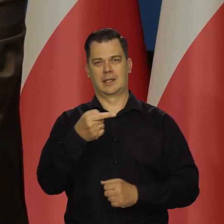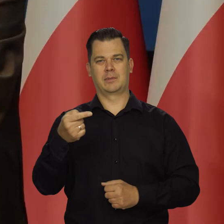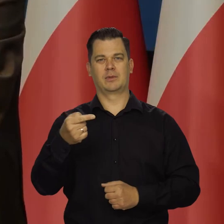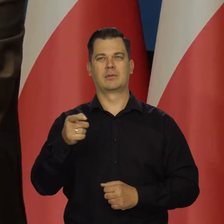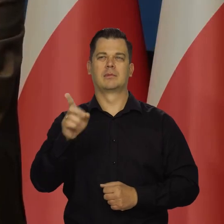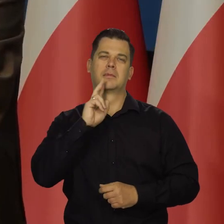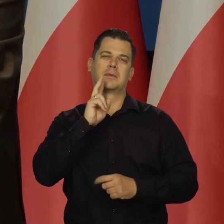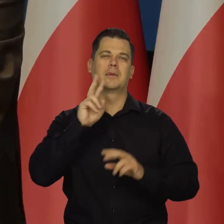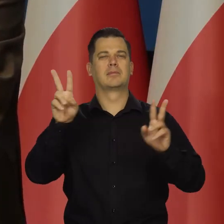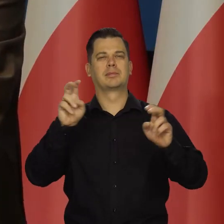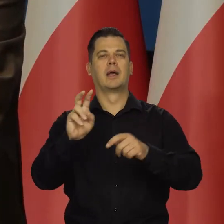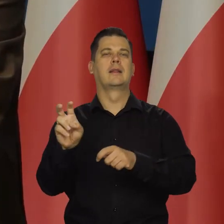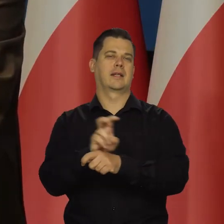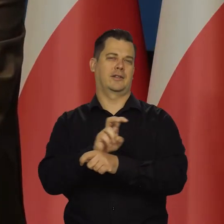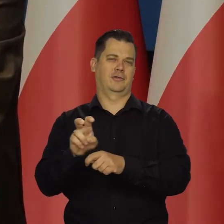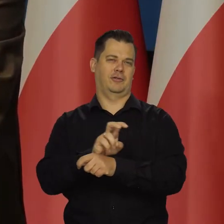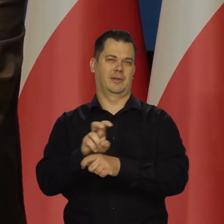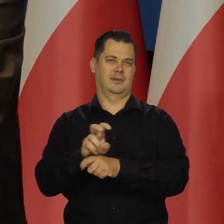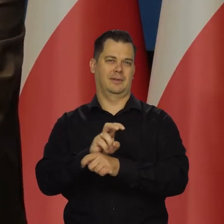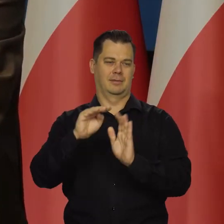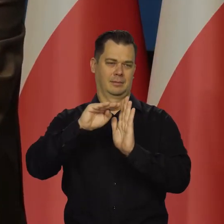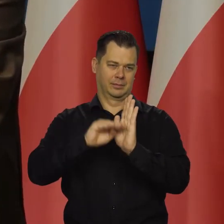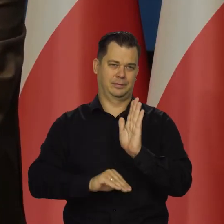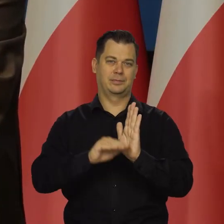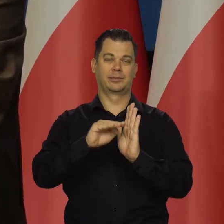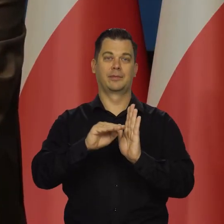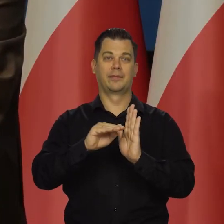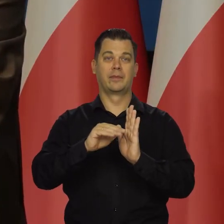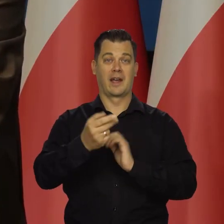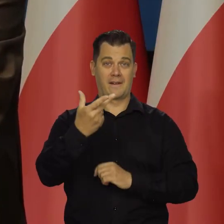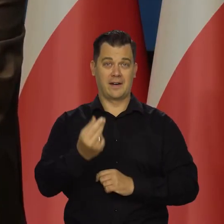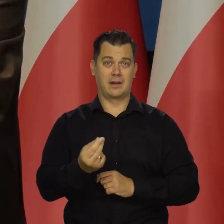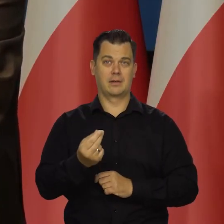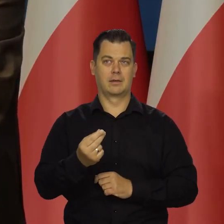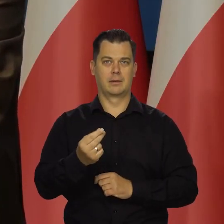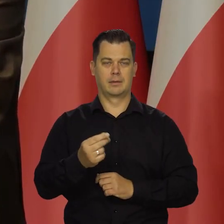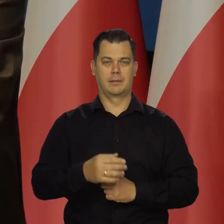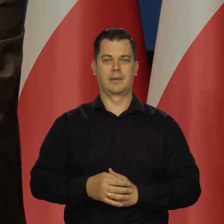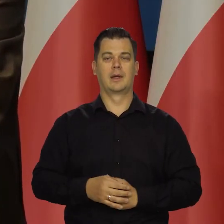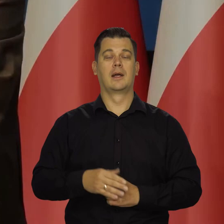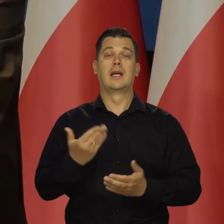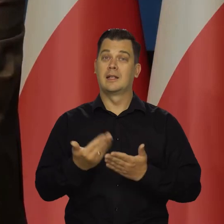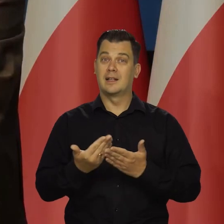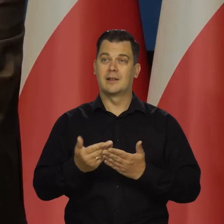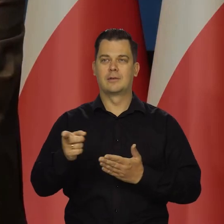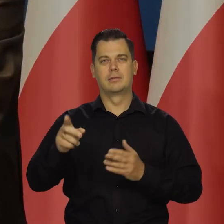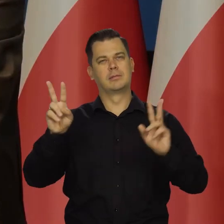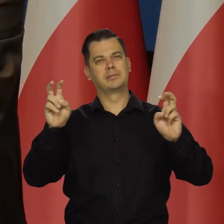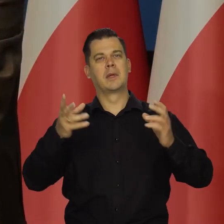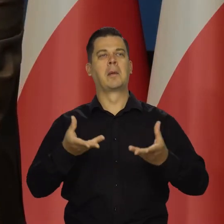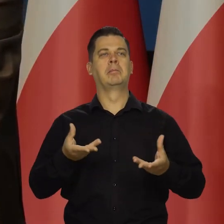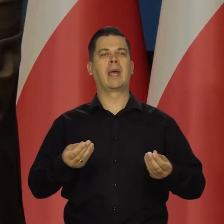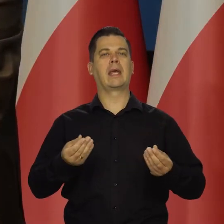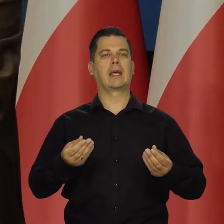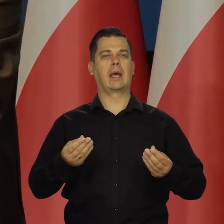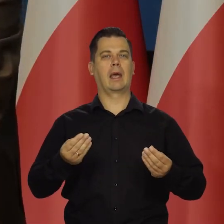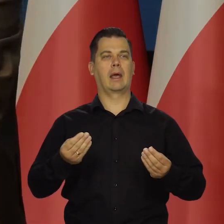jak mówimy dwóch kwartałów, ale nie możemy sobie pozwolić na recesję. Dlatego to miękkie lądowanie, to jakby się dokonał już teraz.